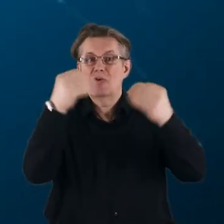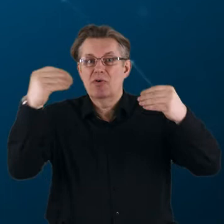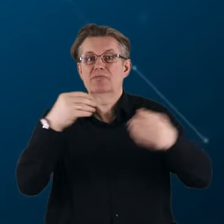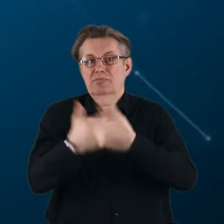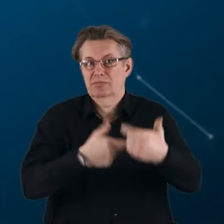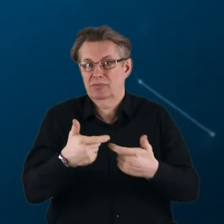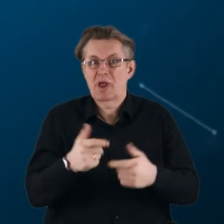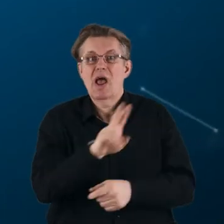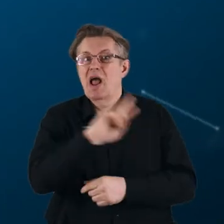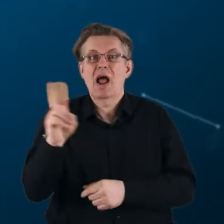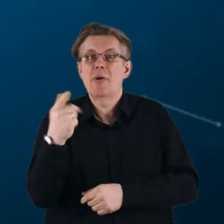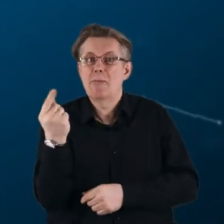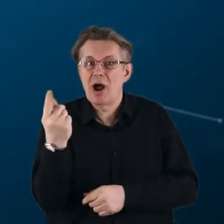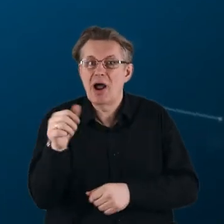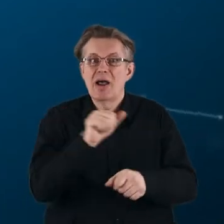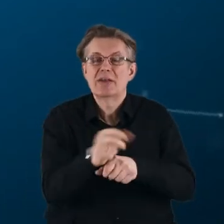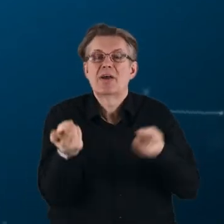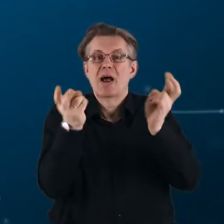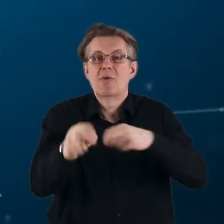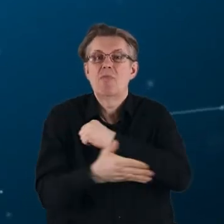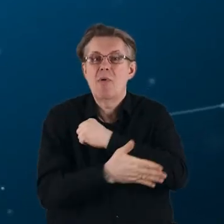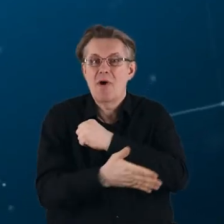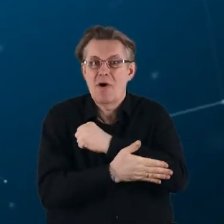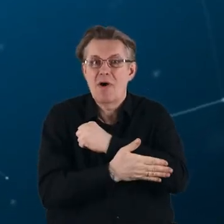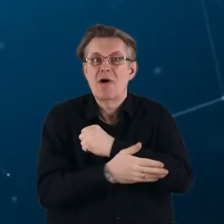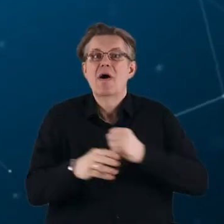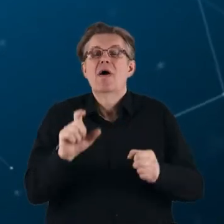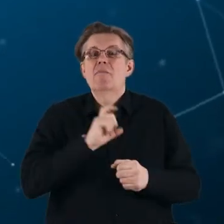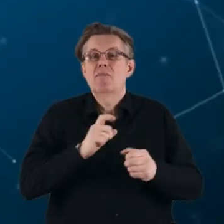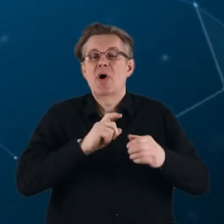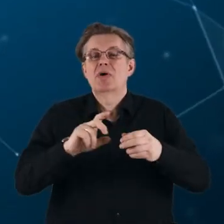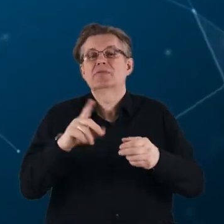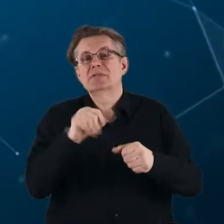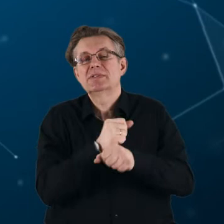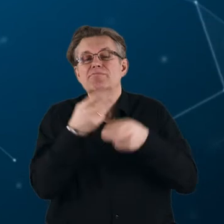Każde partnerstwo jest tworzone na podstawie agendy badawczej i innowacyjnej